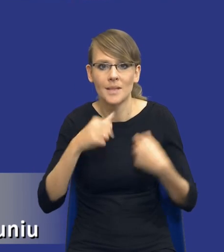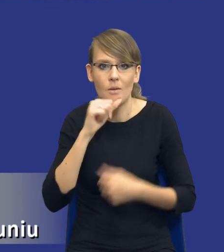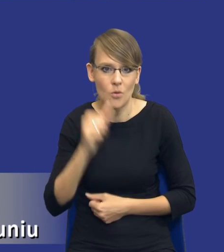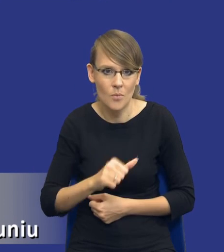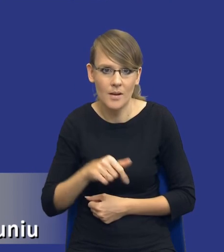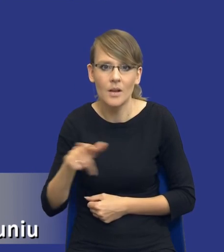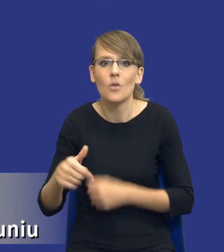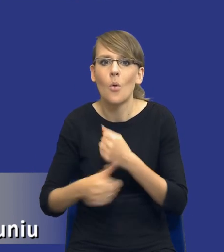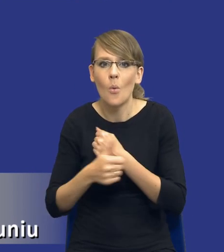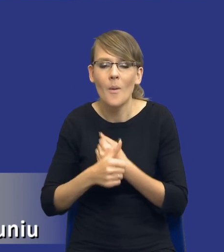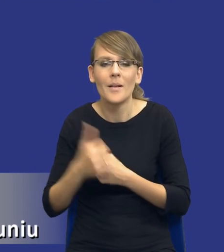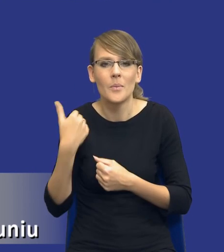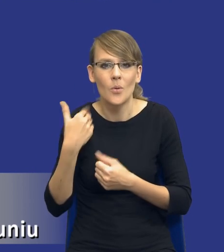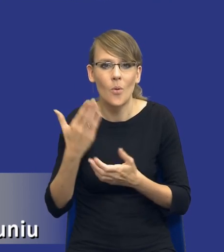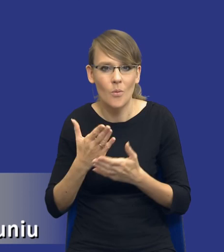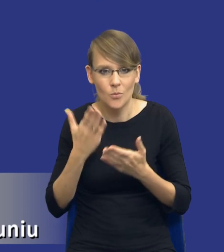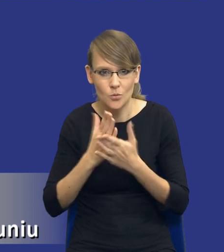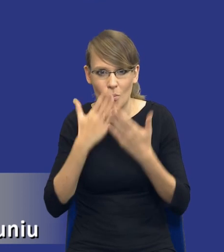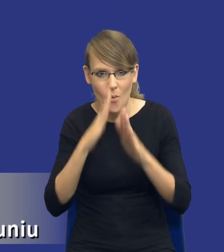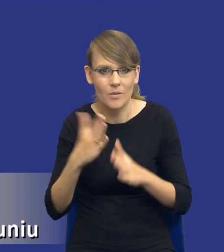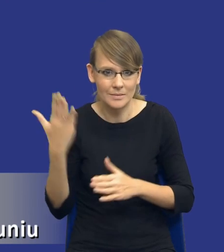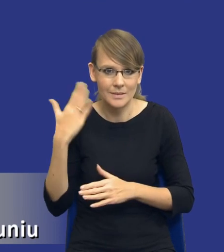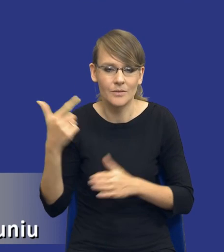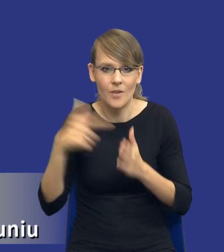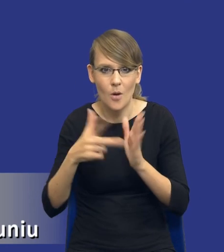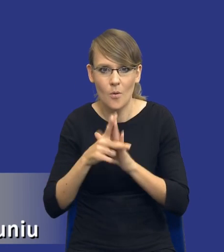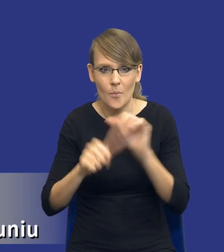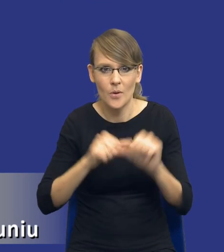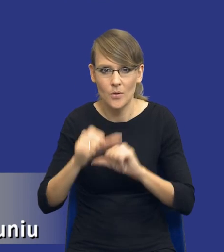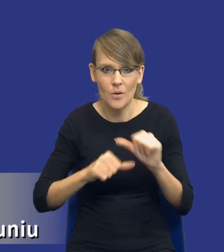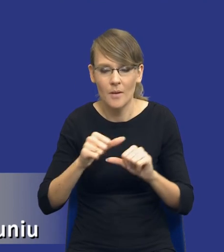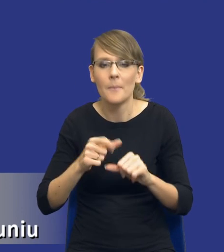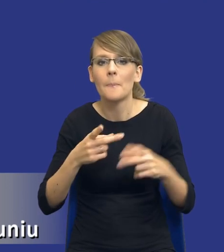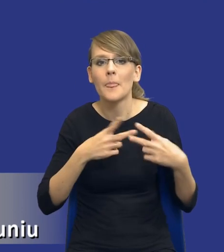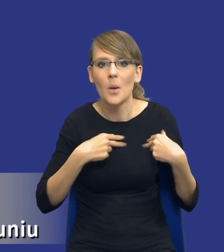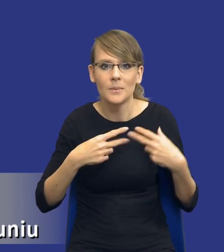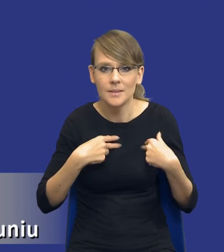W dokumencie, który już Państwu pokazałem parę slajdów wcześniej z 2018 roku Komisja oczywiście nie posługuje się